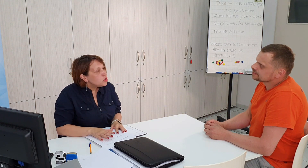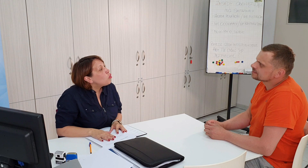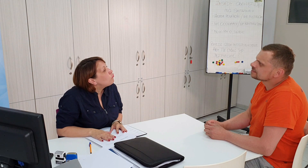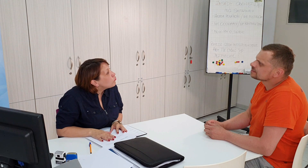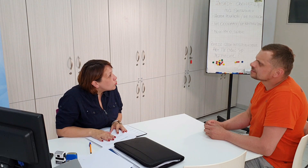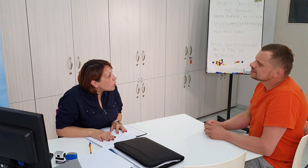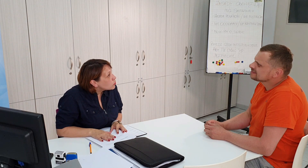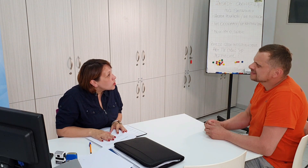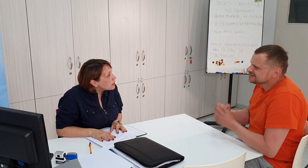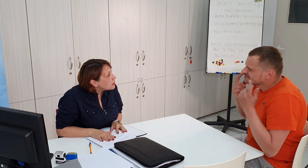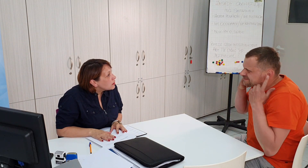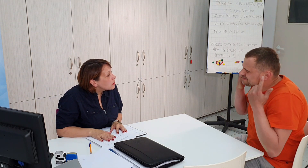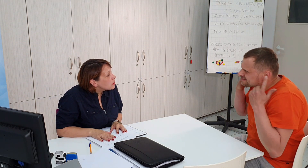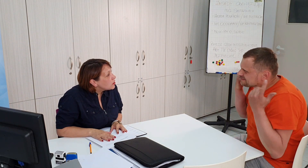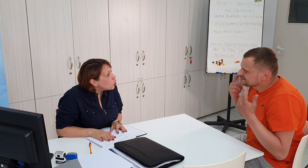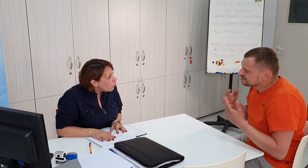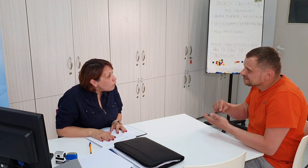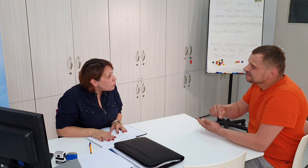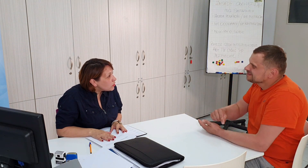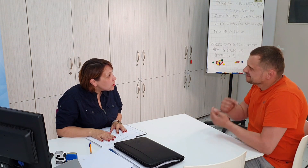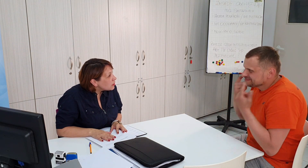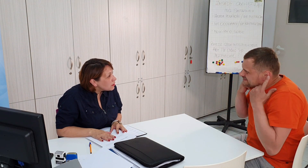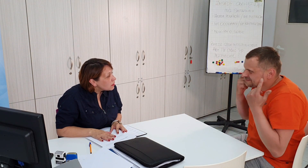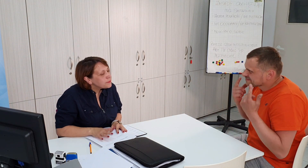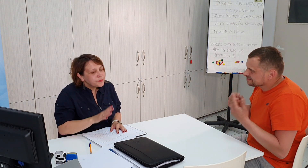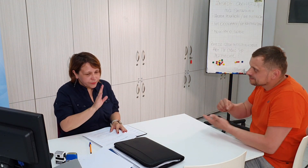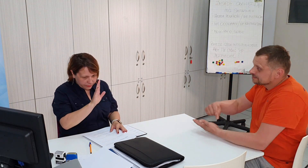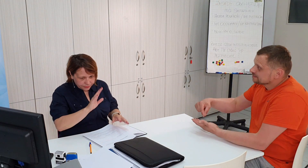dowód proszę dowód